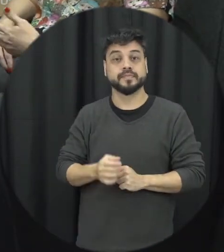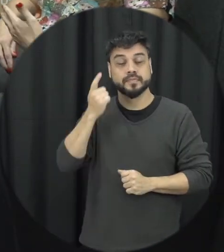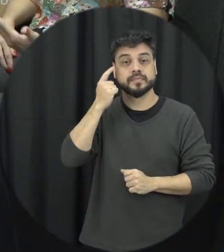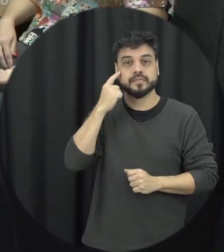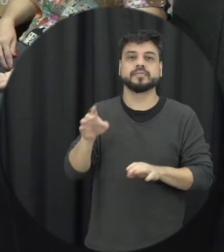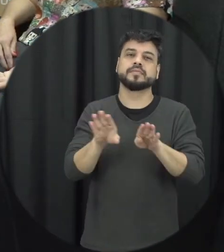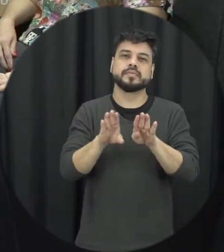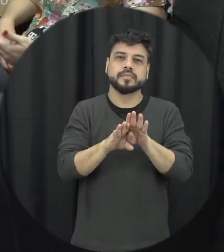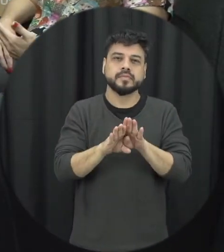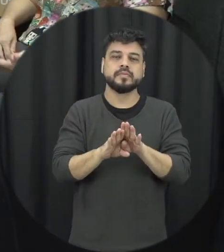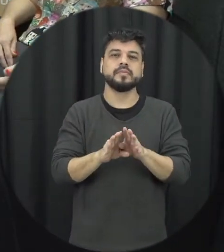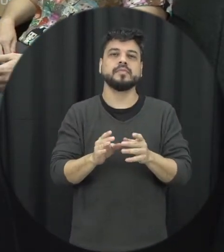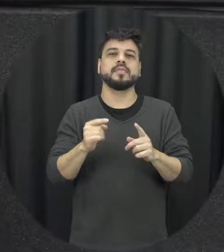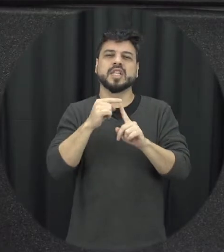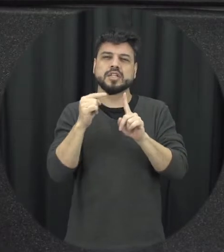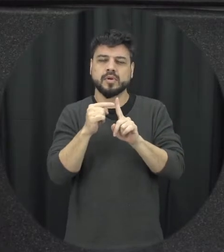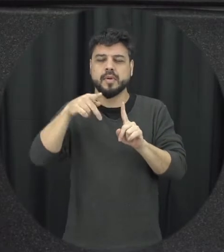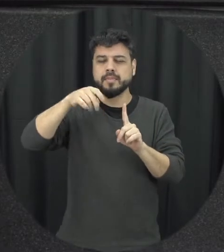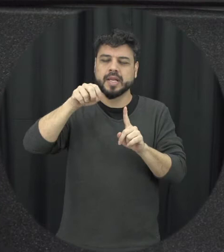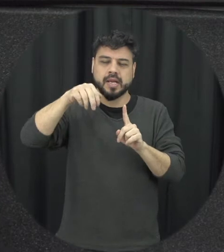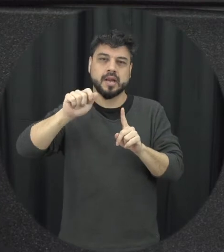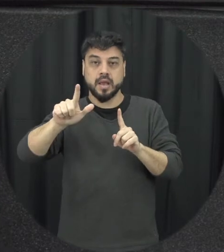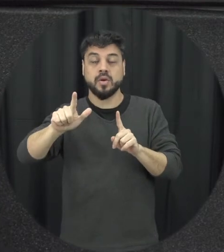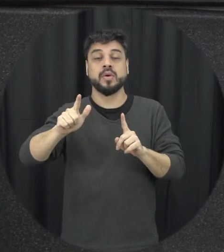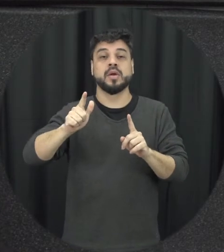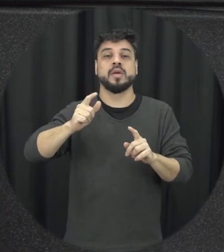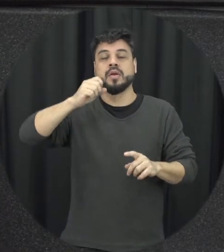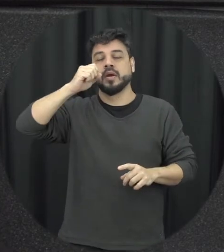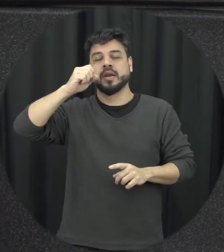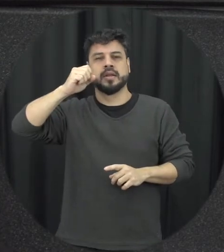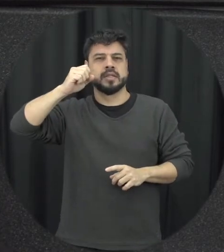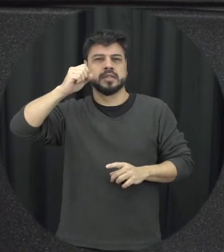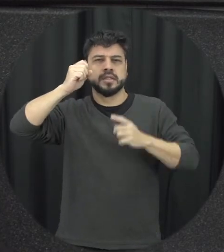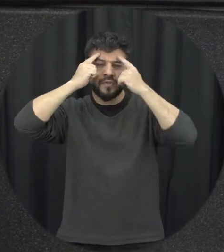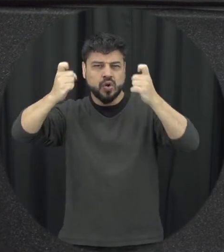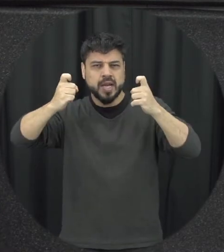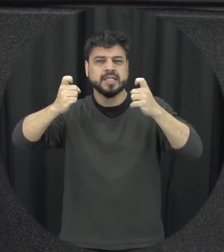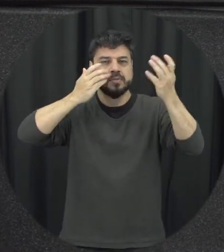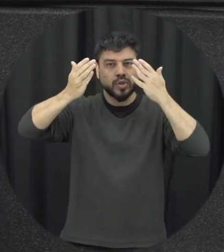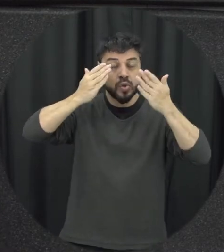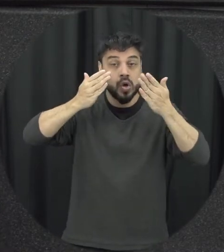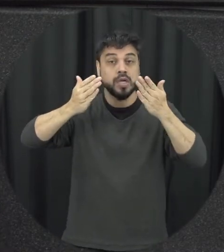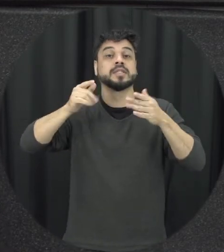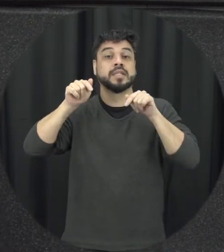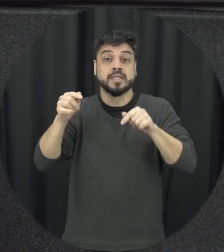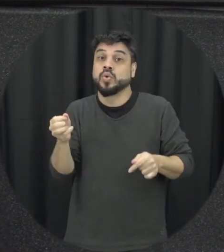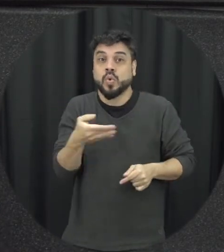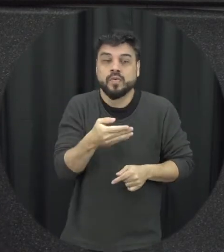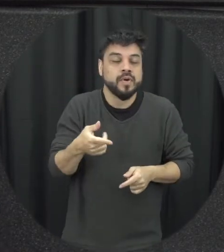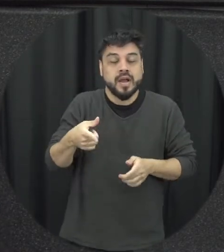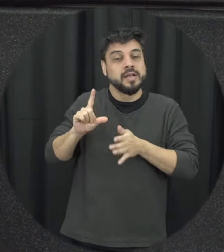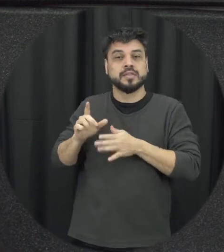e que não existia antes, é super recente né 2021 então tem uma série de avanço mas é claro que também disse uma